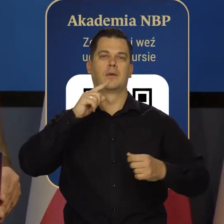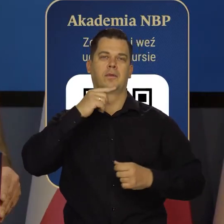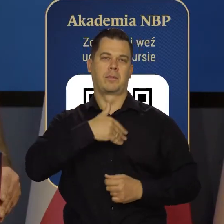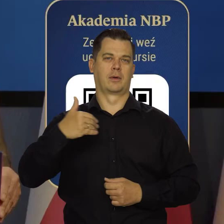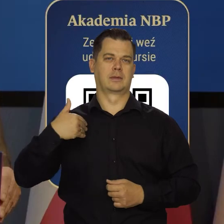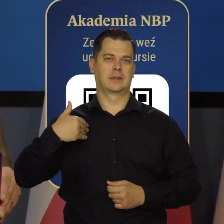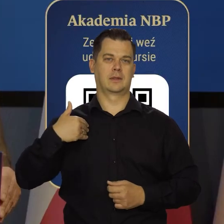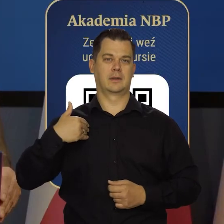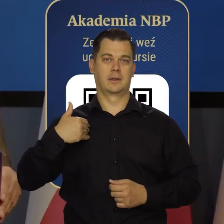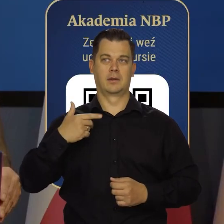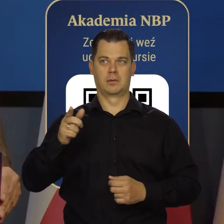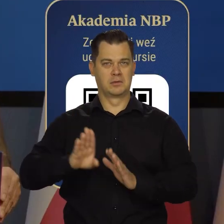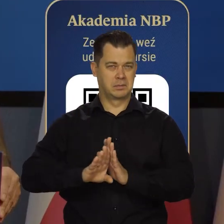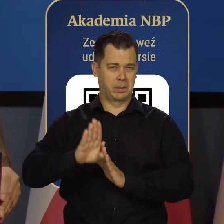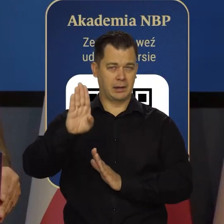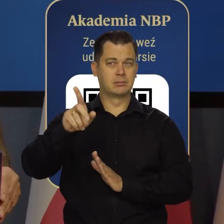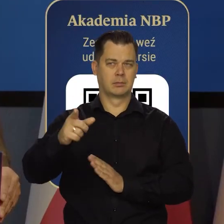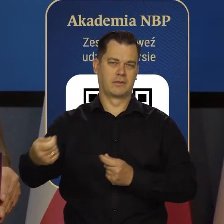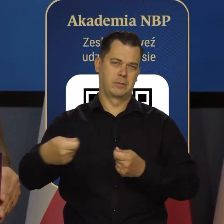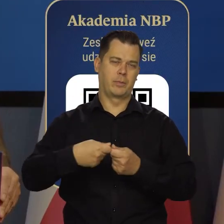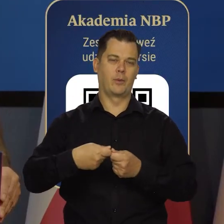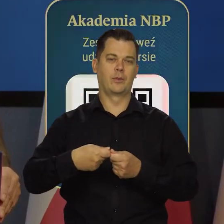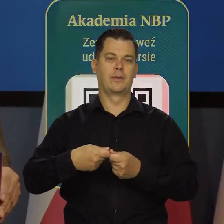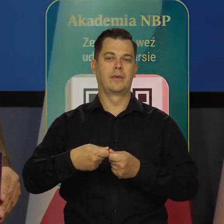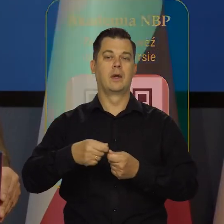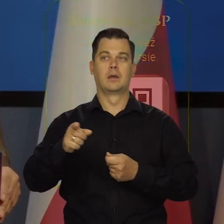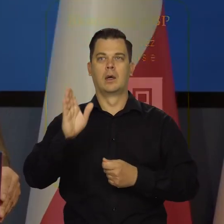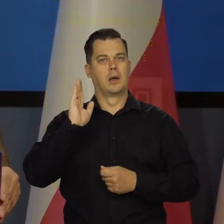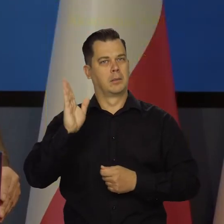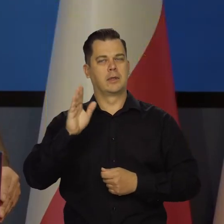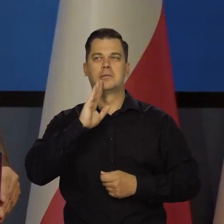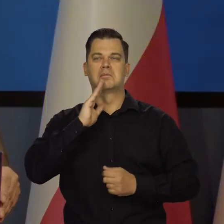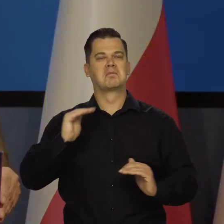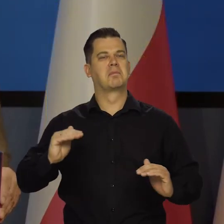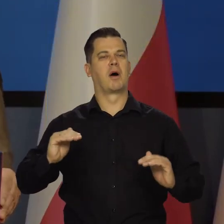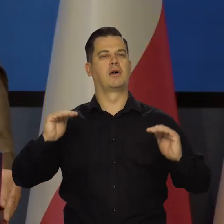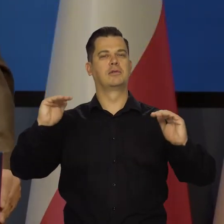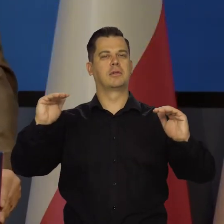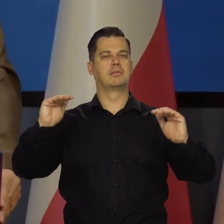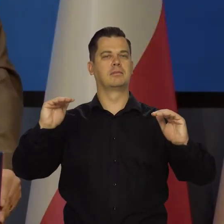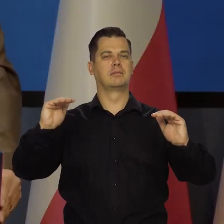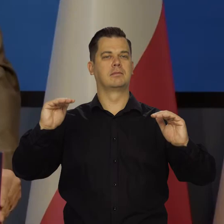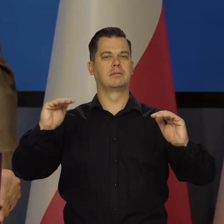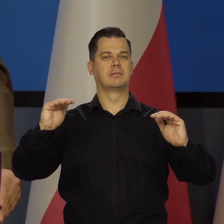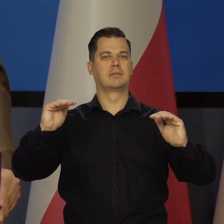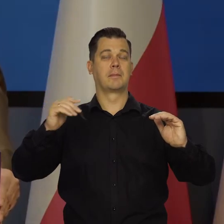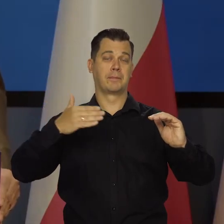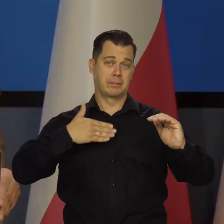Wybitnymi, który będzie naprawdę miał się czym pochwalić. I mam nadzieję, że ten dyplom